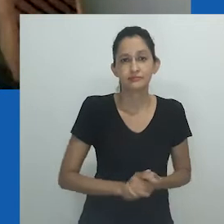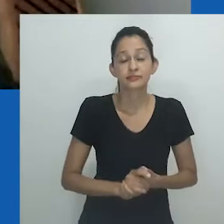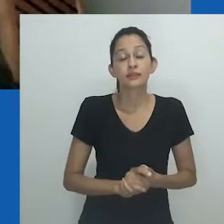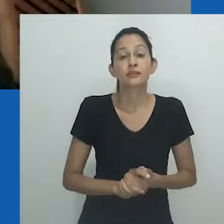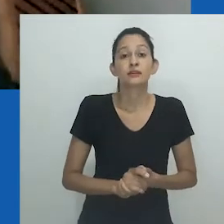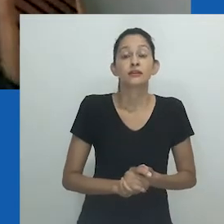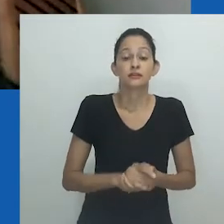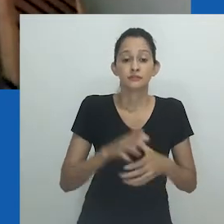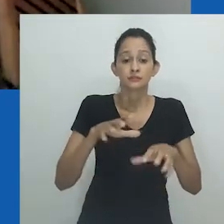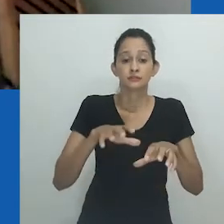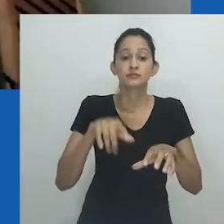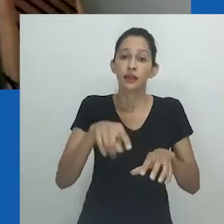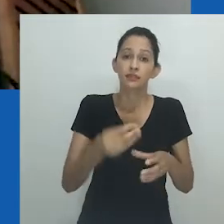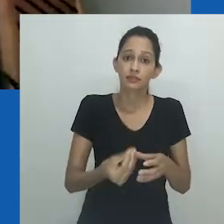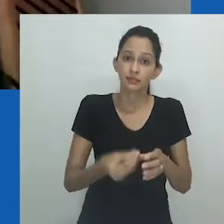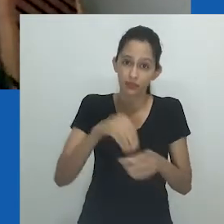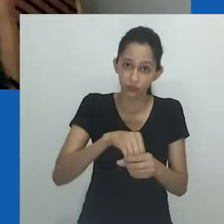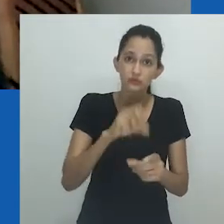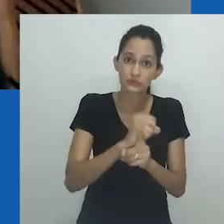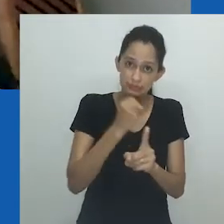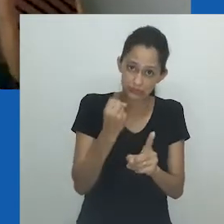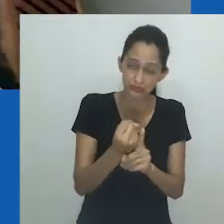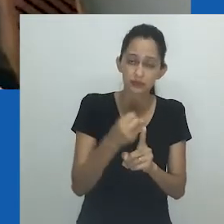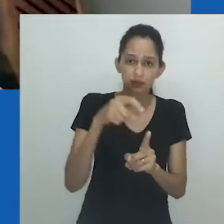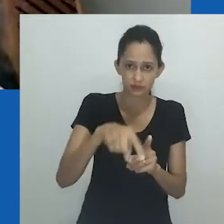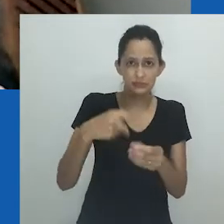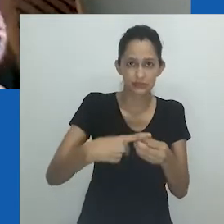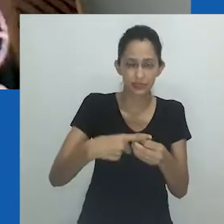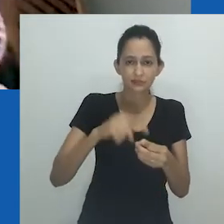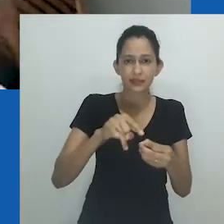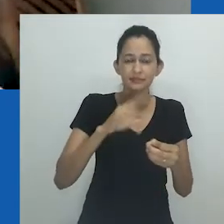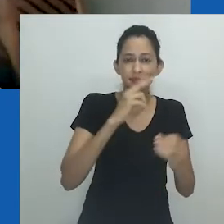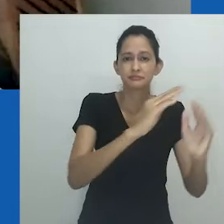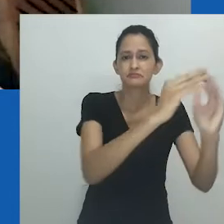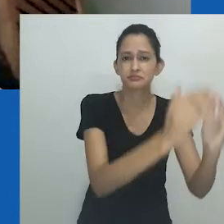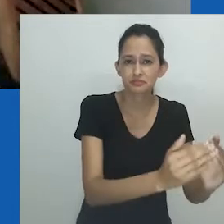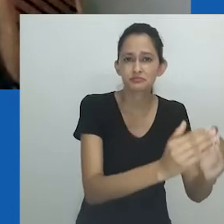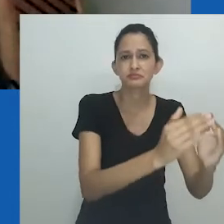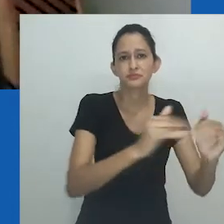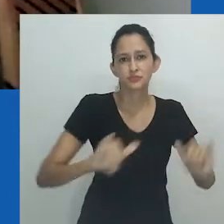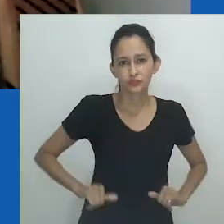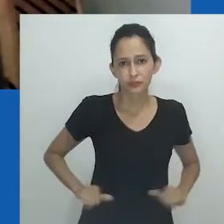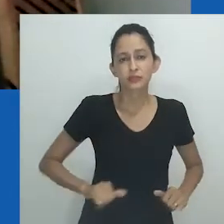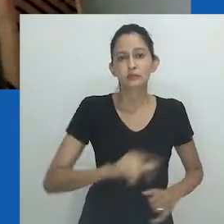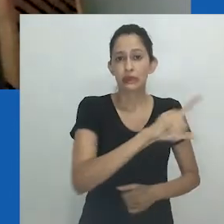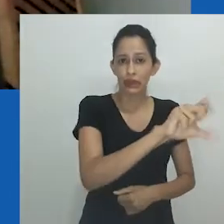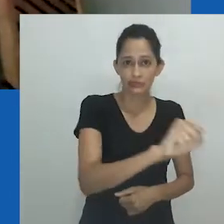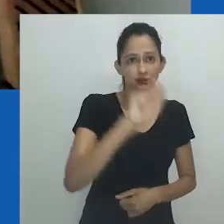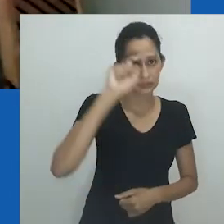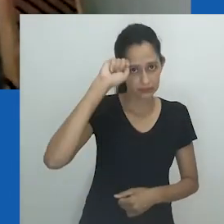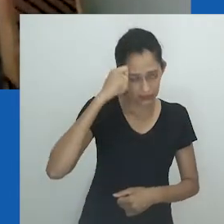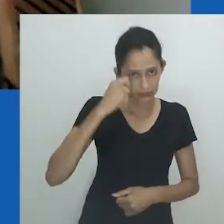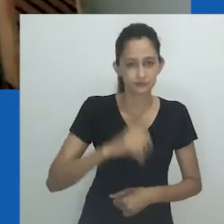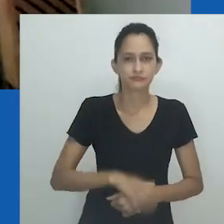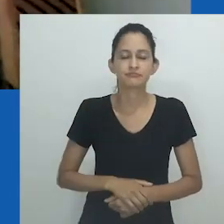das remoções forçadas impressas na malha urbana atual, alimentando memórias, ressentimentos e a exclusão.